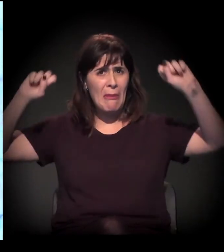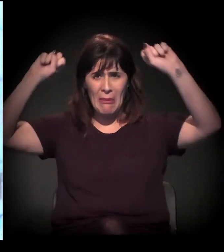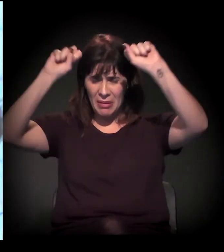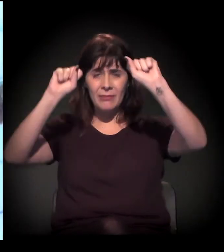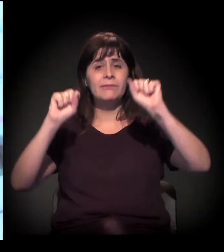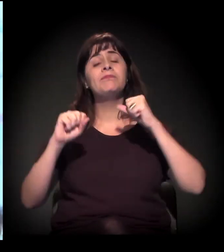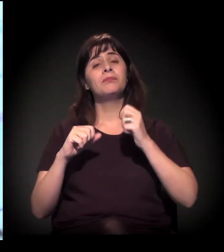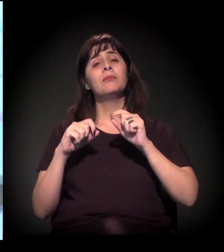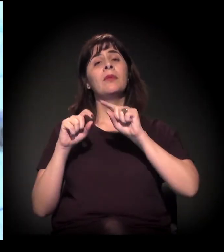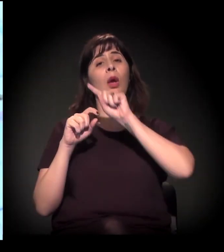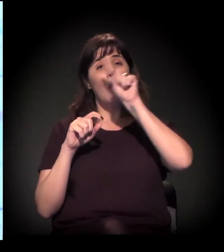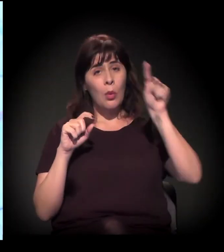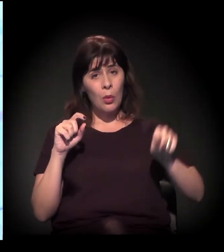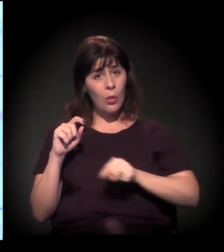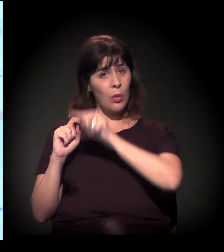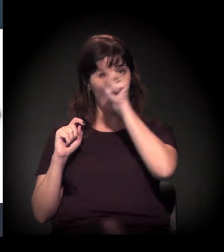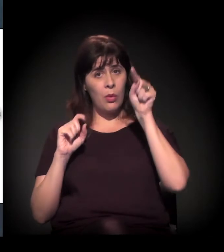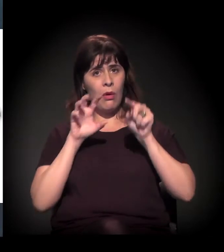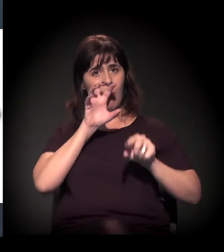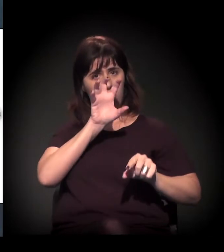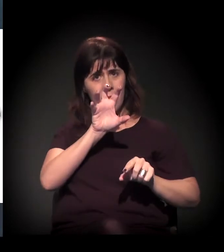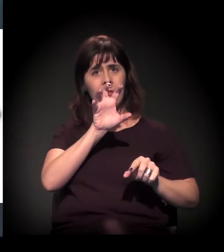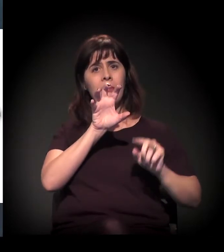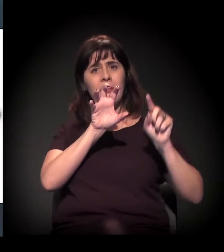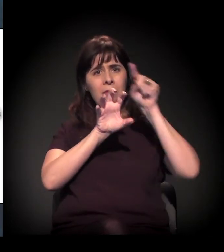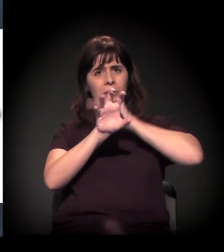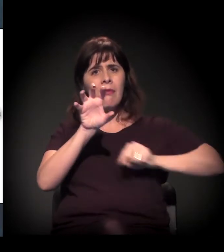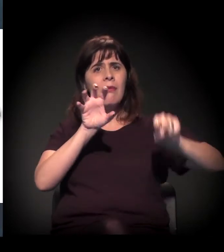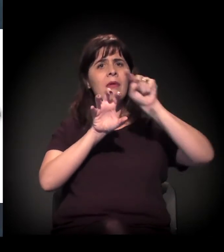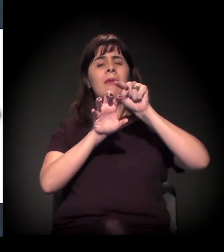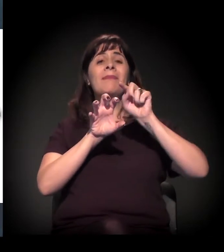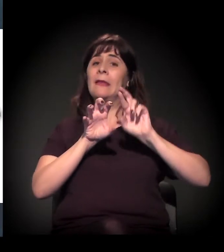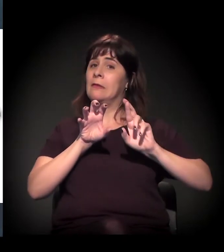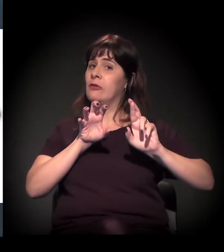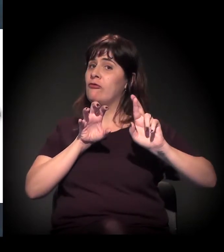No trecho Leste do Rodoanel, é um pouco diferente porque Ribeirão Pires,